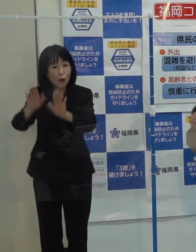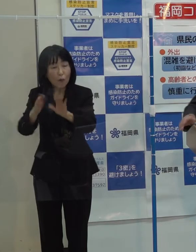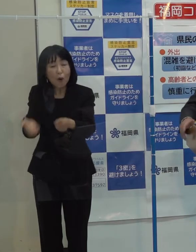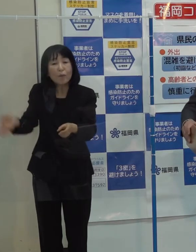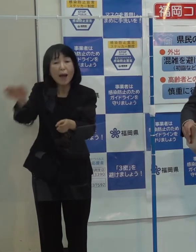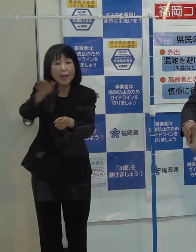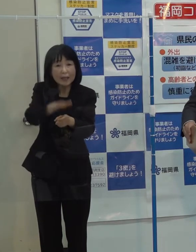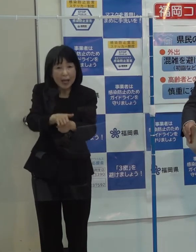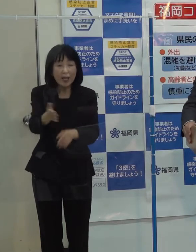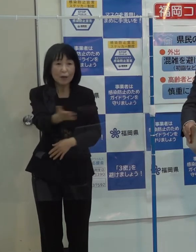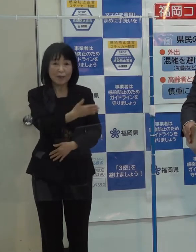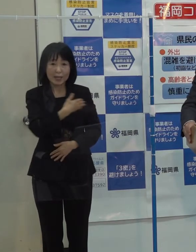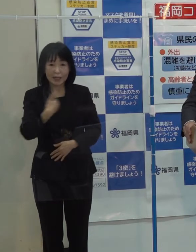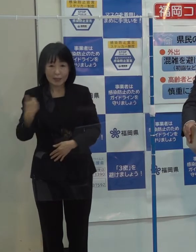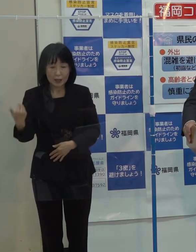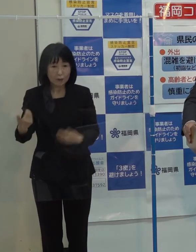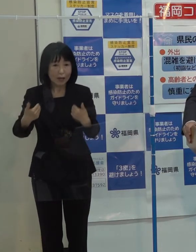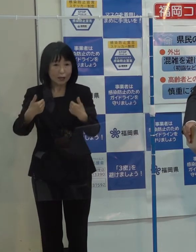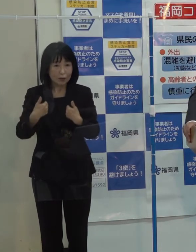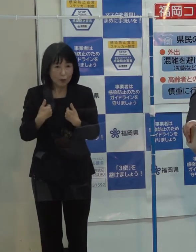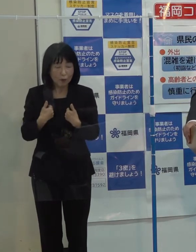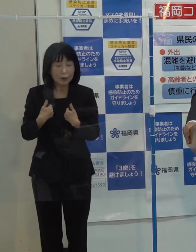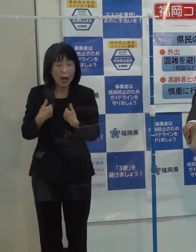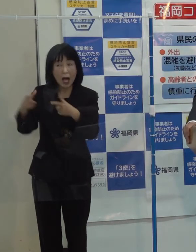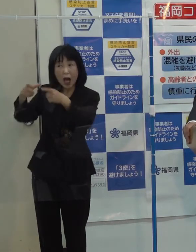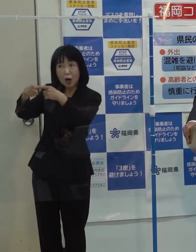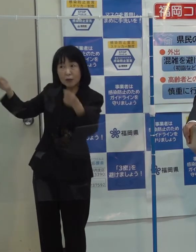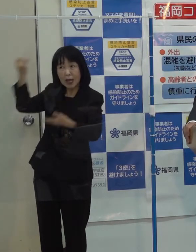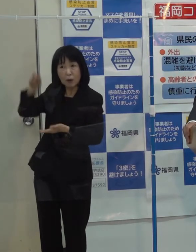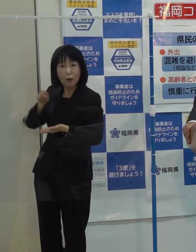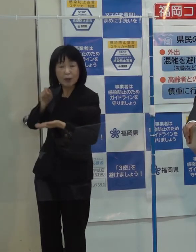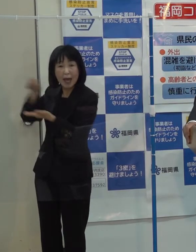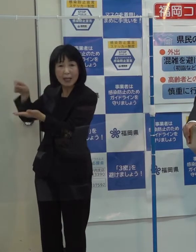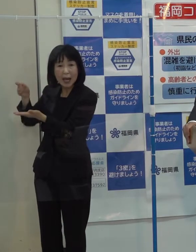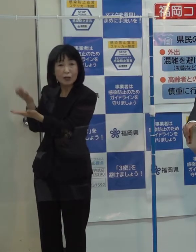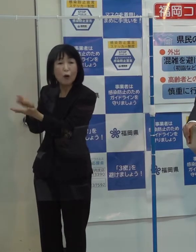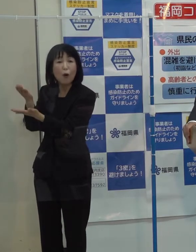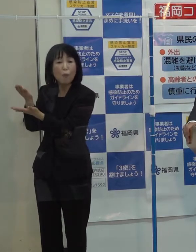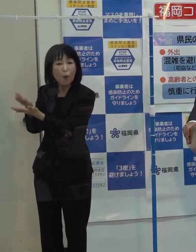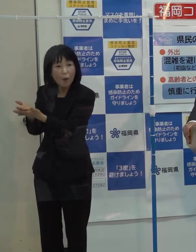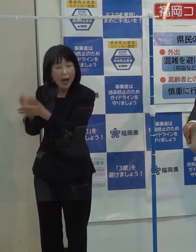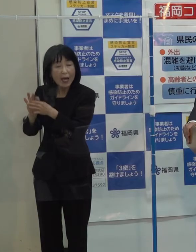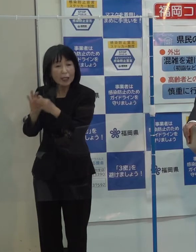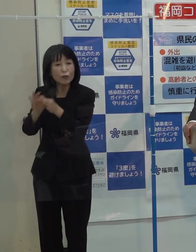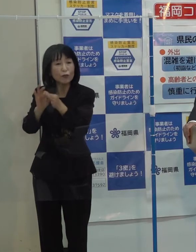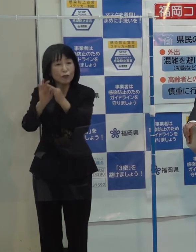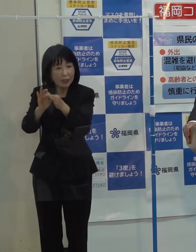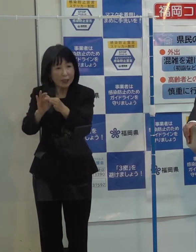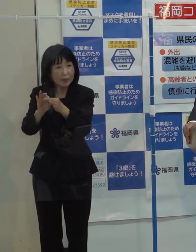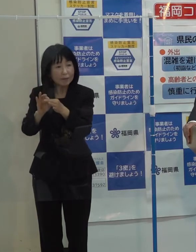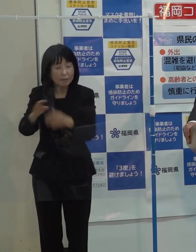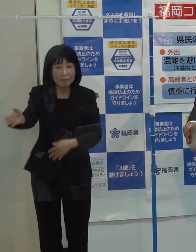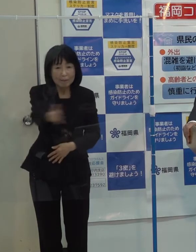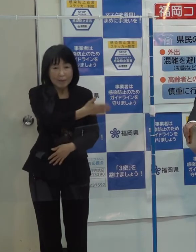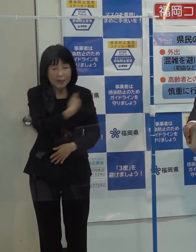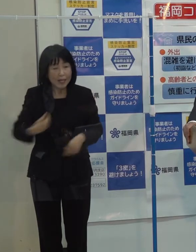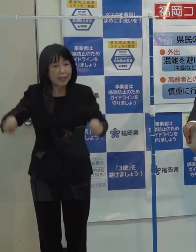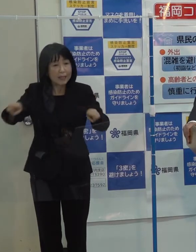必要な国への提言 要望を引き続き関係者一体となってやっていきたいと思っています